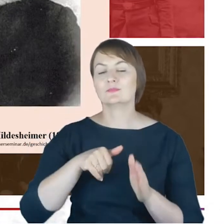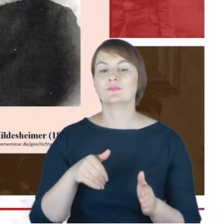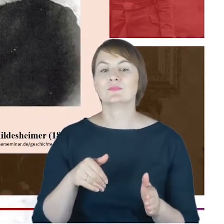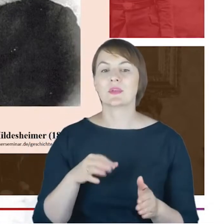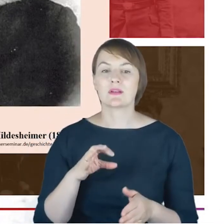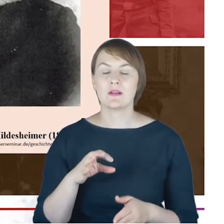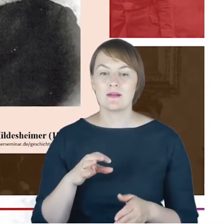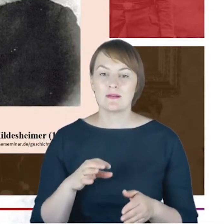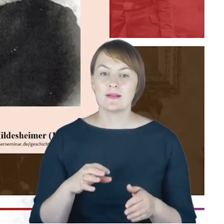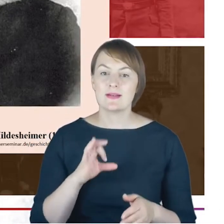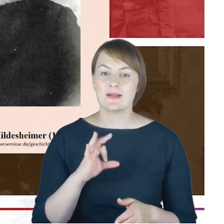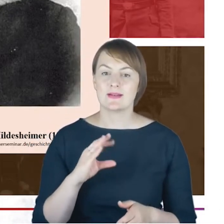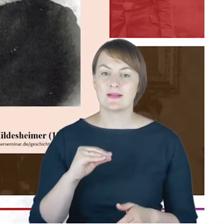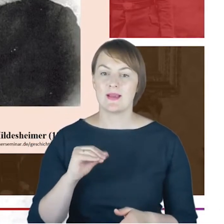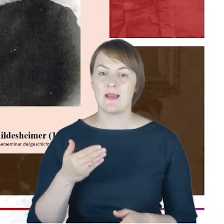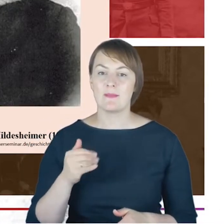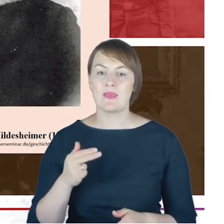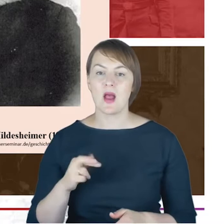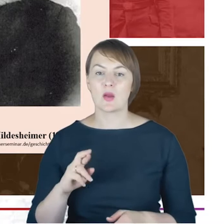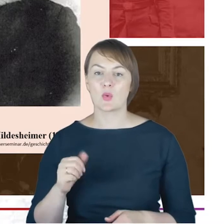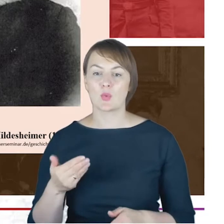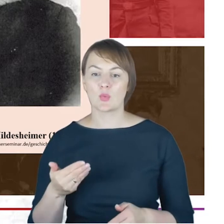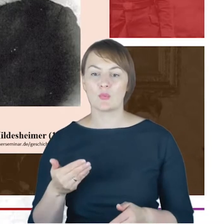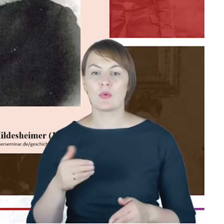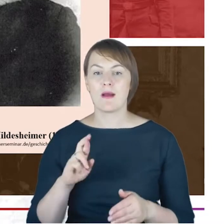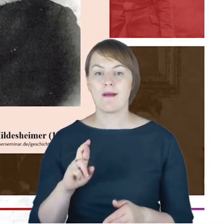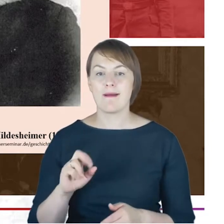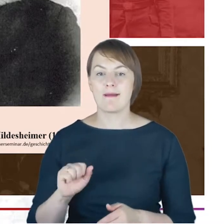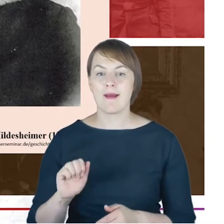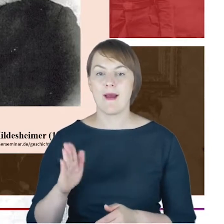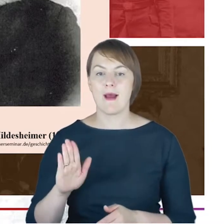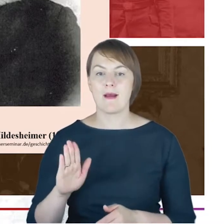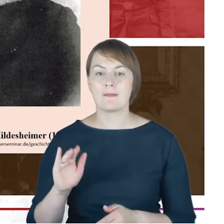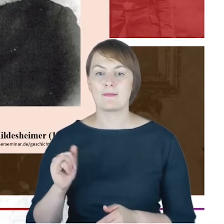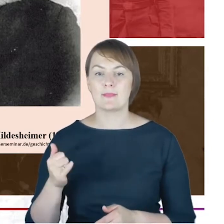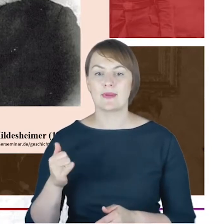I co ciekawe rabin katowicki Jacob Cohne był członkiem